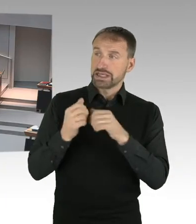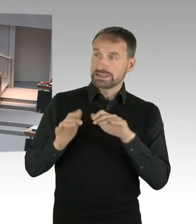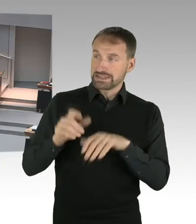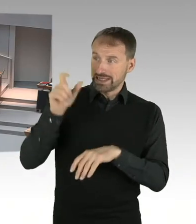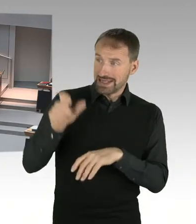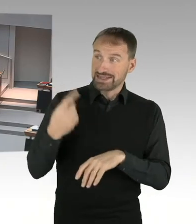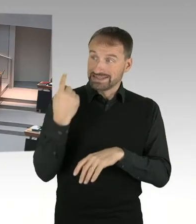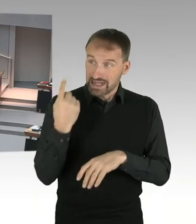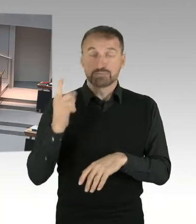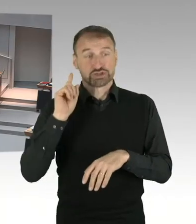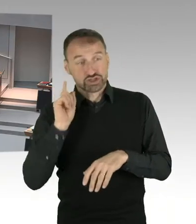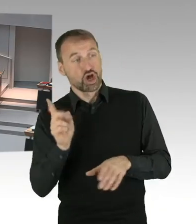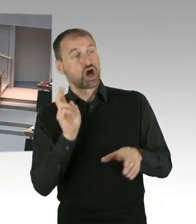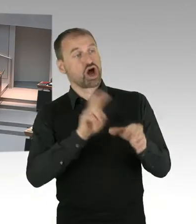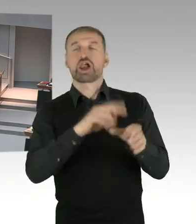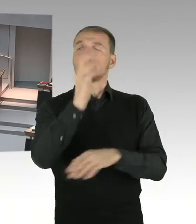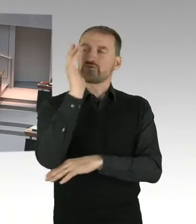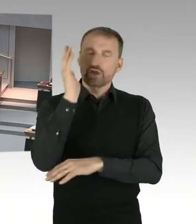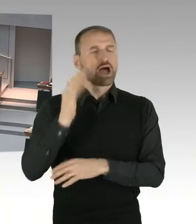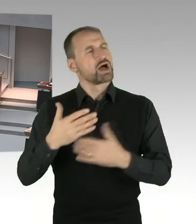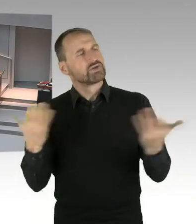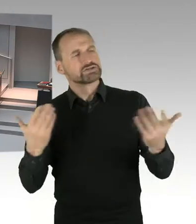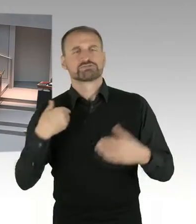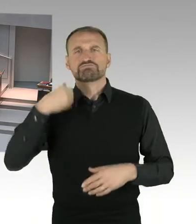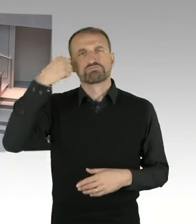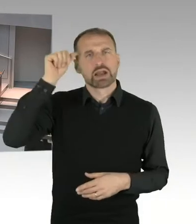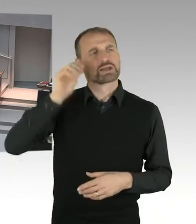das würde ich dann in der Tat hier für nicht behandlungswürdig im Plenum halten.